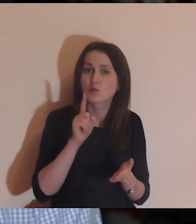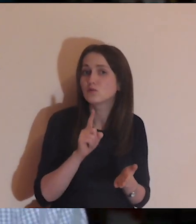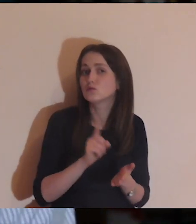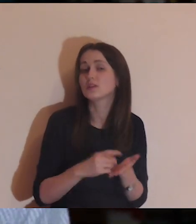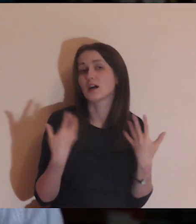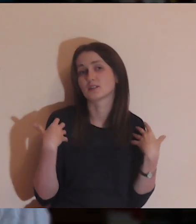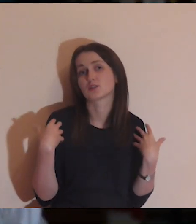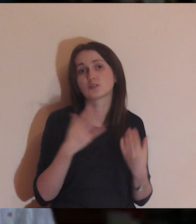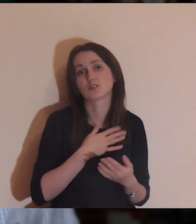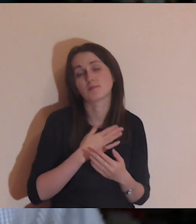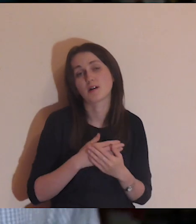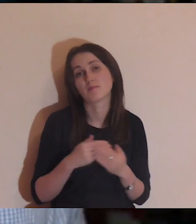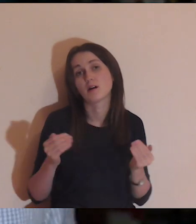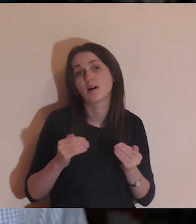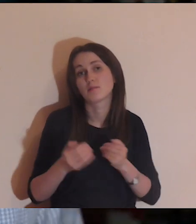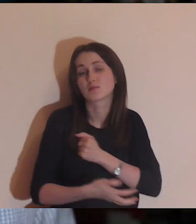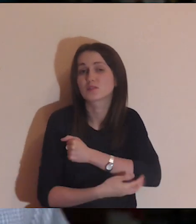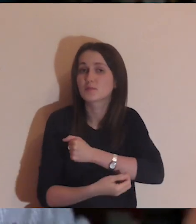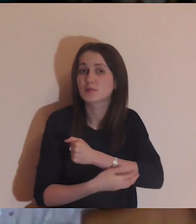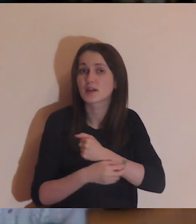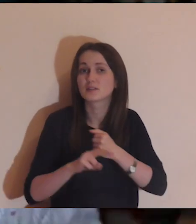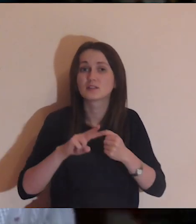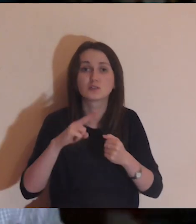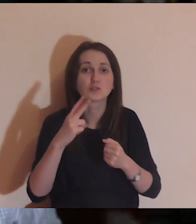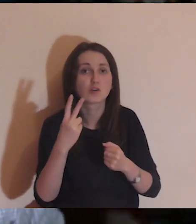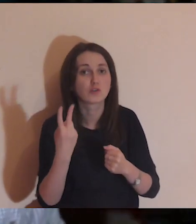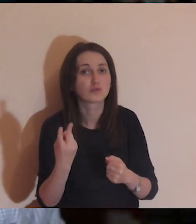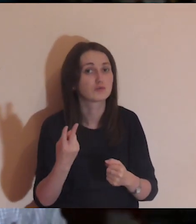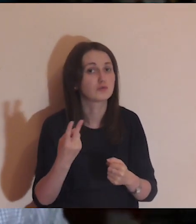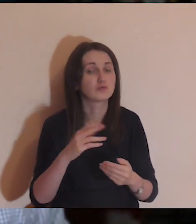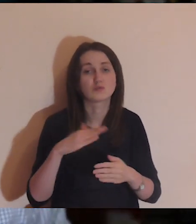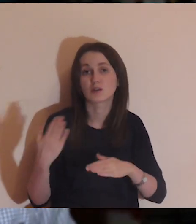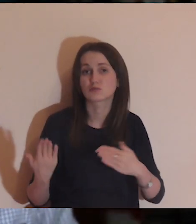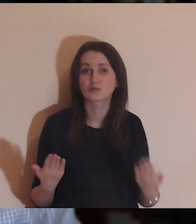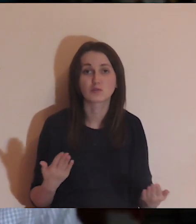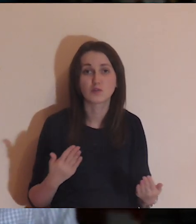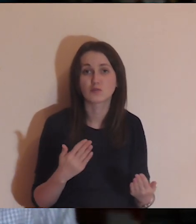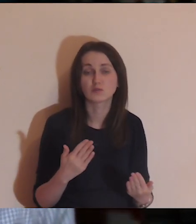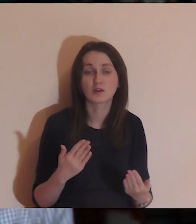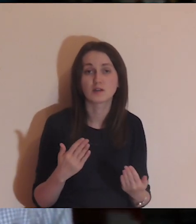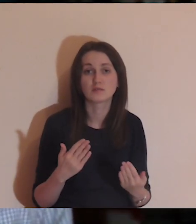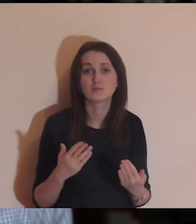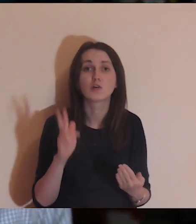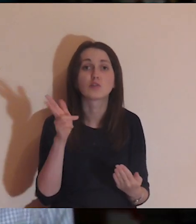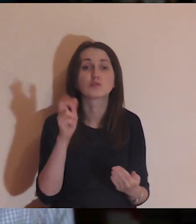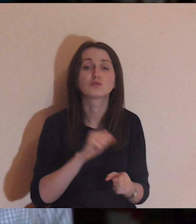Może jest tak, że jestem biedny i leżę z tej drugiej strony muru. Kim jestem?